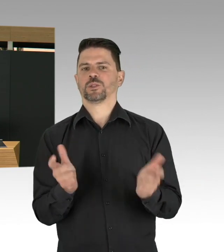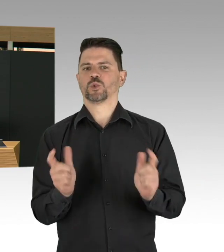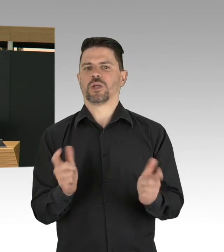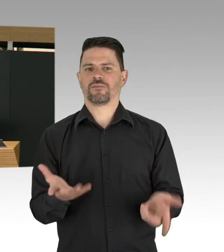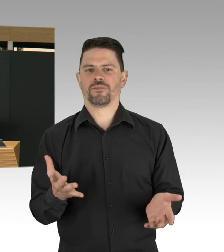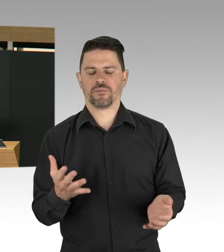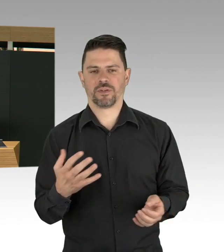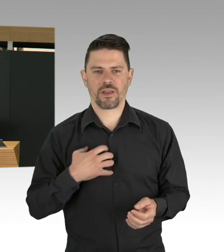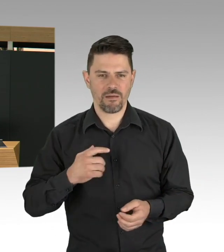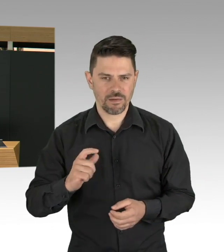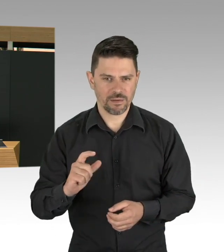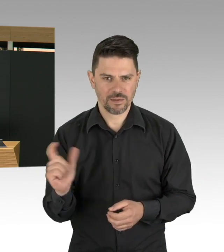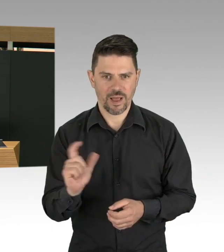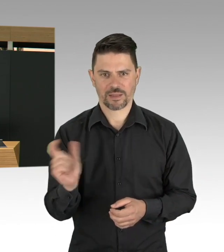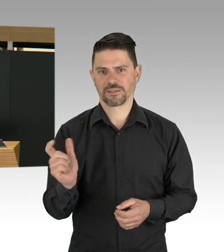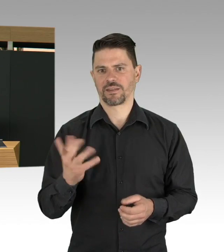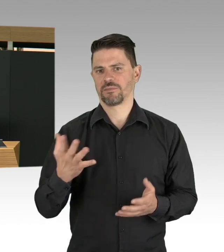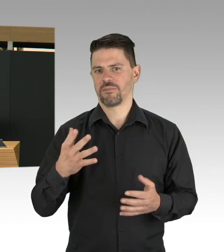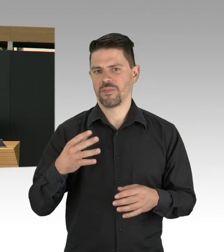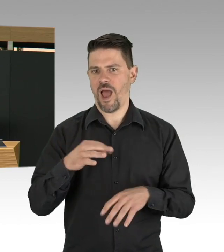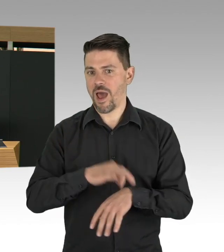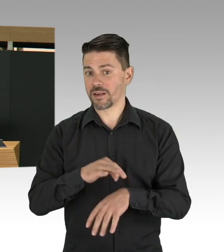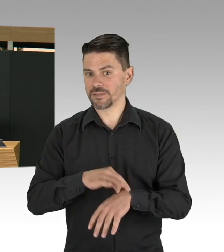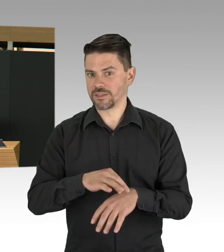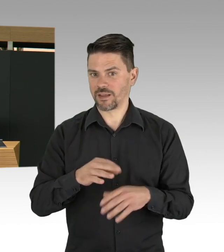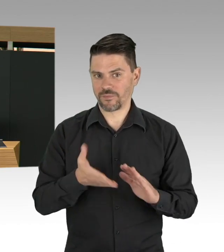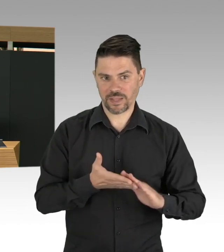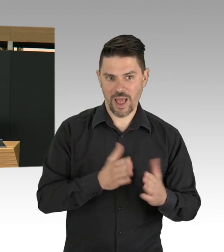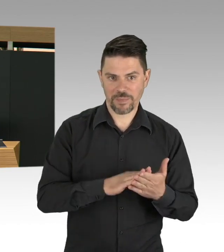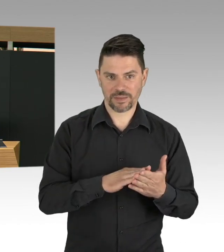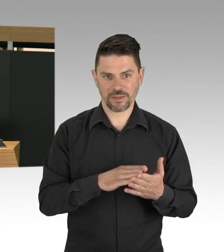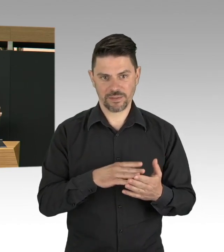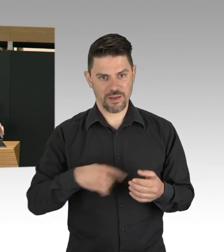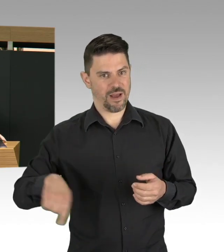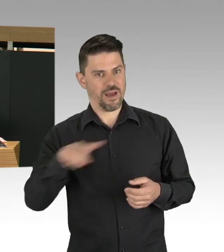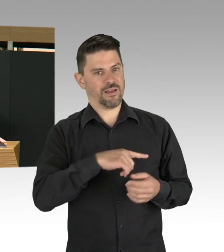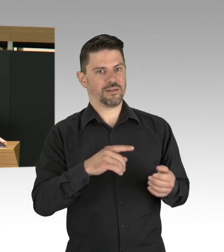Das werden wir jetzt streng beobachten, wie sich die Lockerungssituation